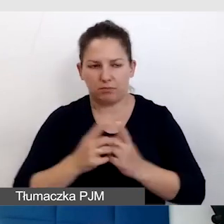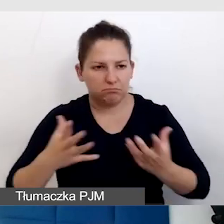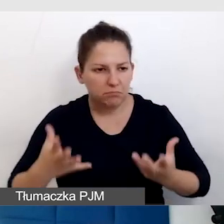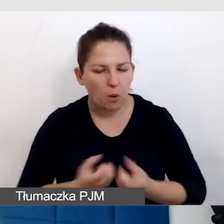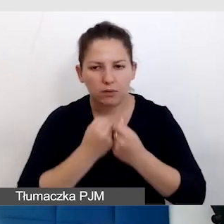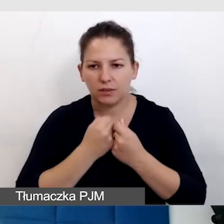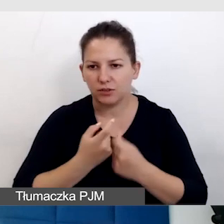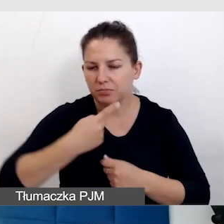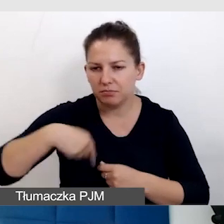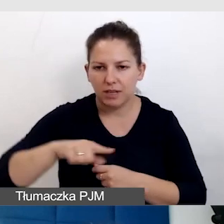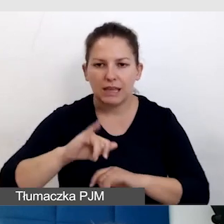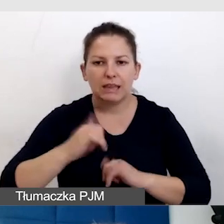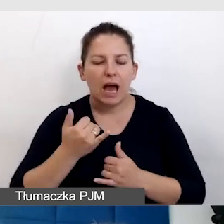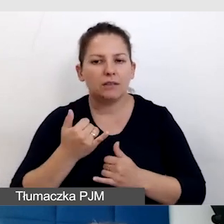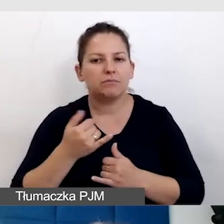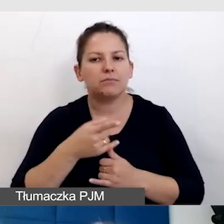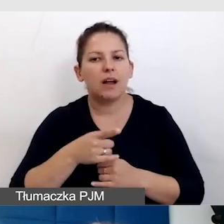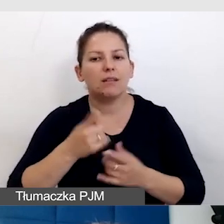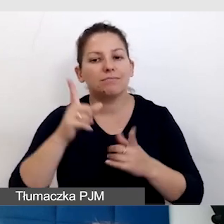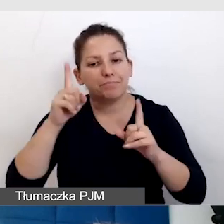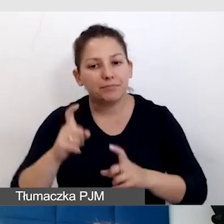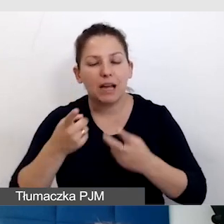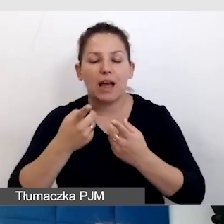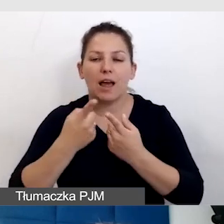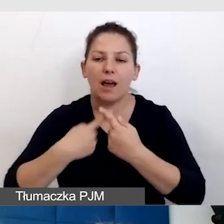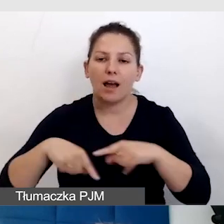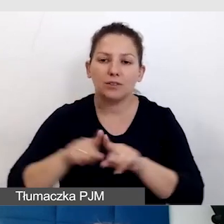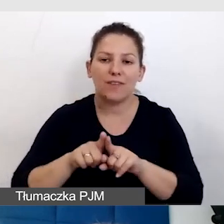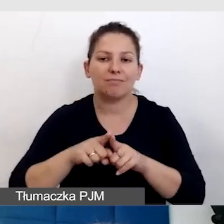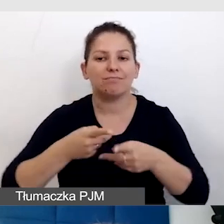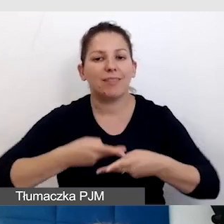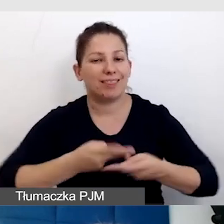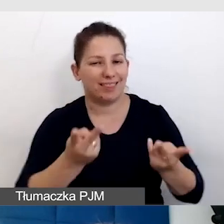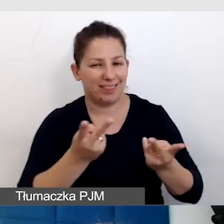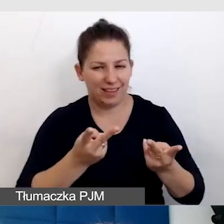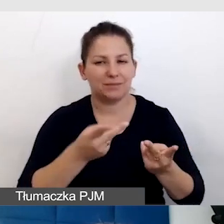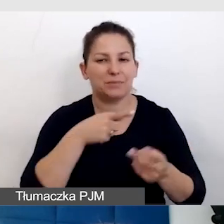jak zaczęliśmy realizować transmisje z tłumaczem języka migowego,